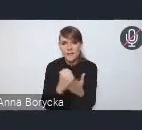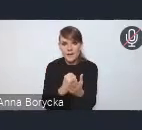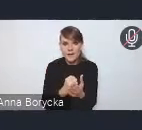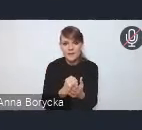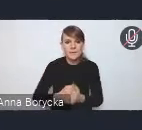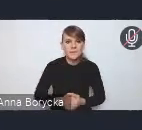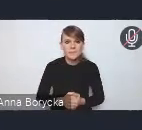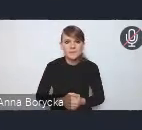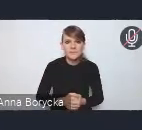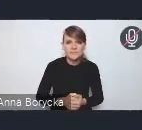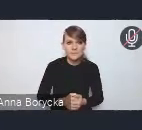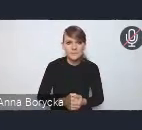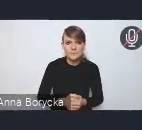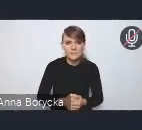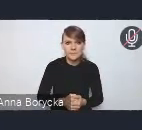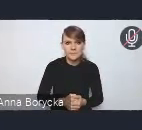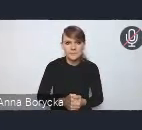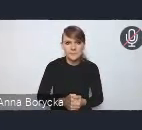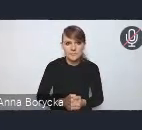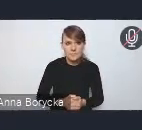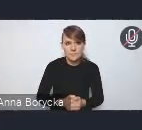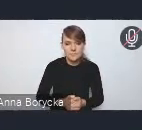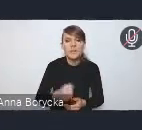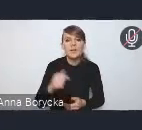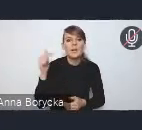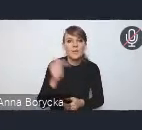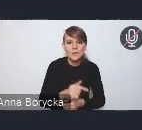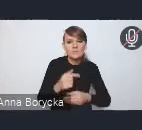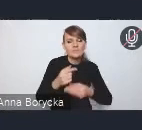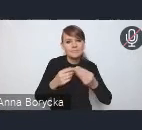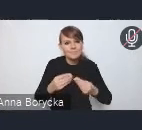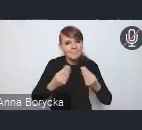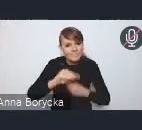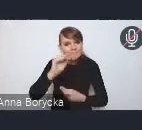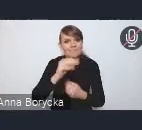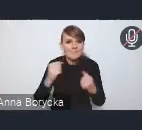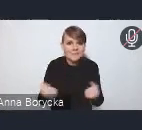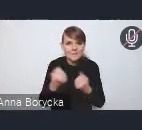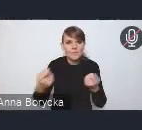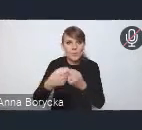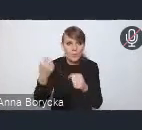bliższej, takiej bardziej intensywnej, powiedzmy, współpracy gmin i sektora prywatnego